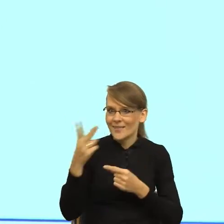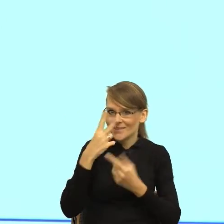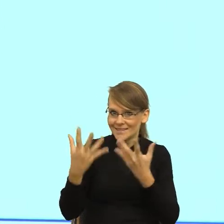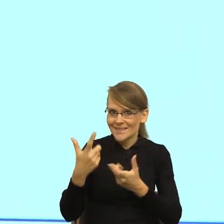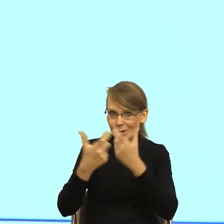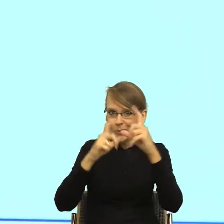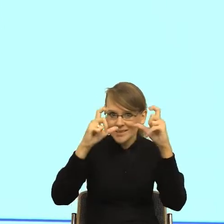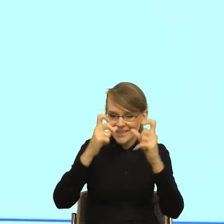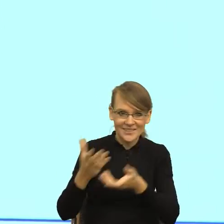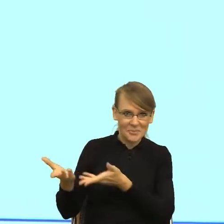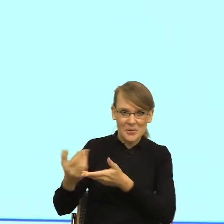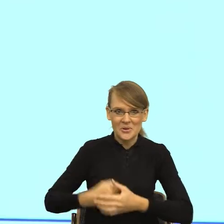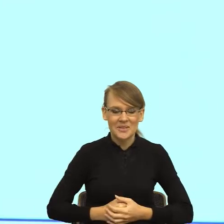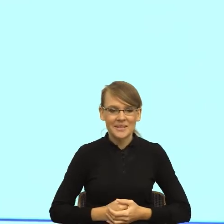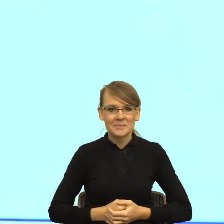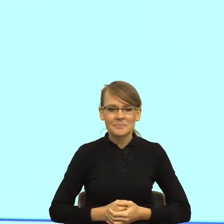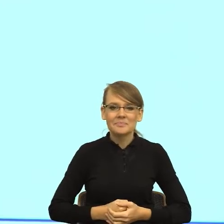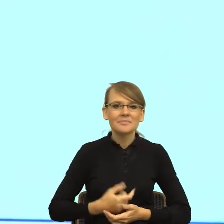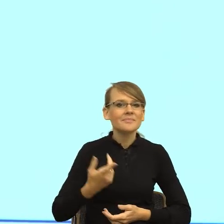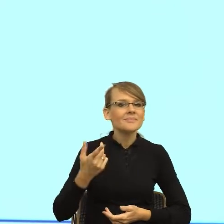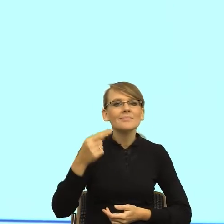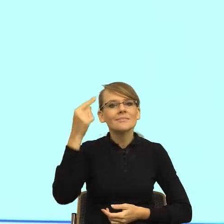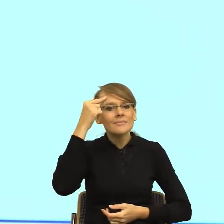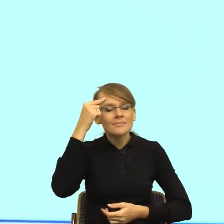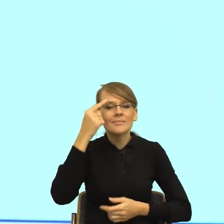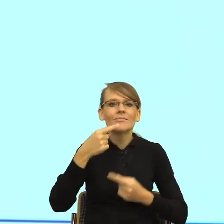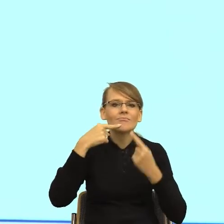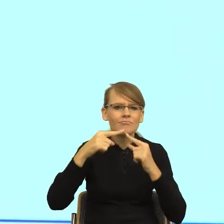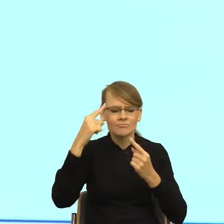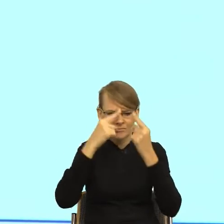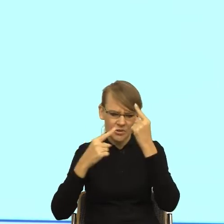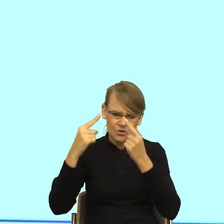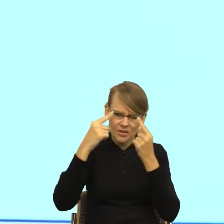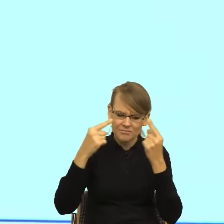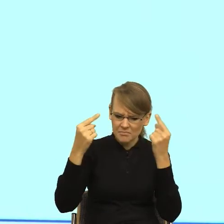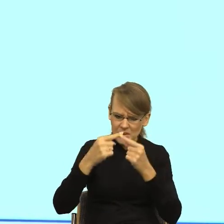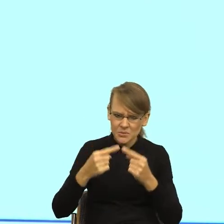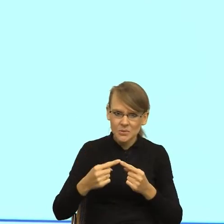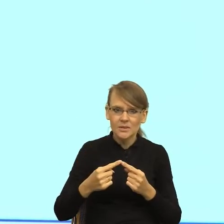Zachodzą różne procesy związane z racjonalizacją. Czyli zachodzi ten moment, kiedy my czytając pismo,